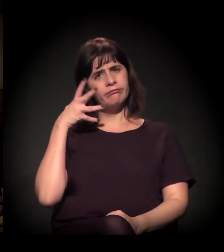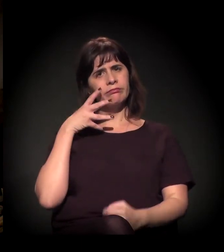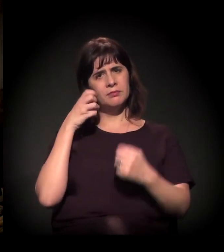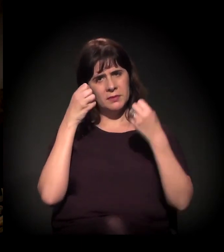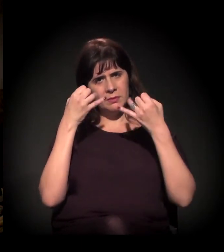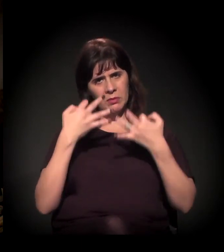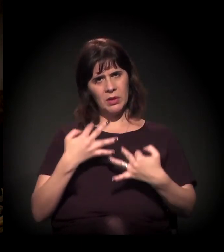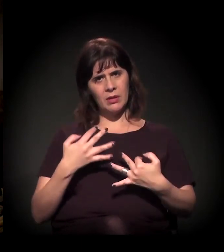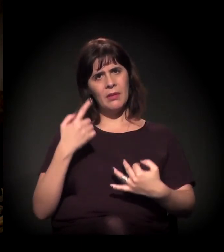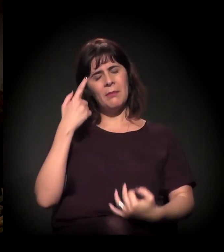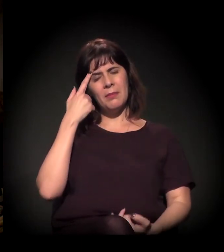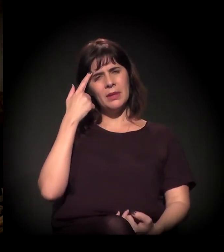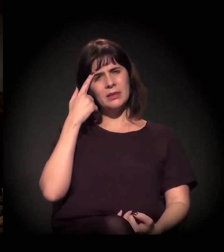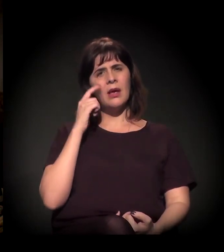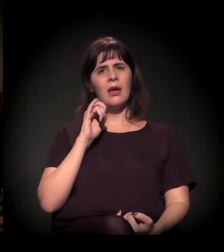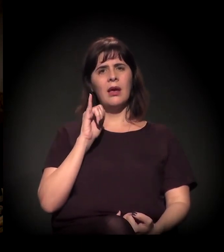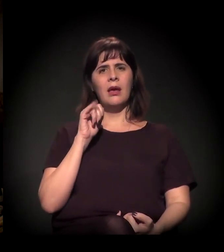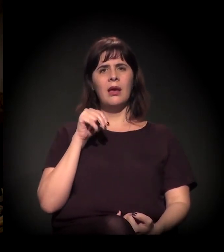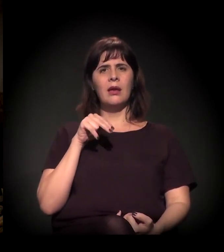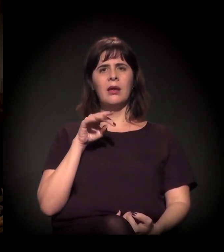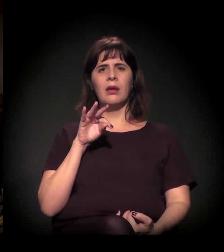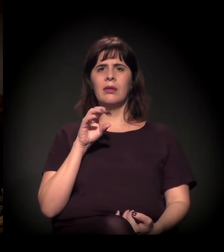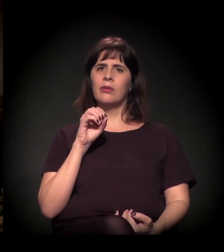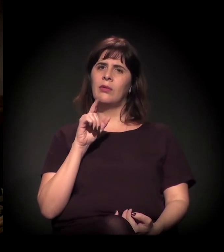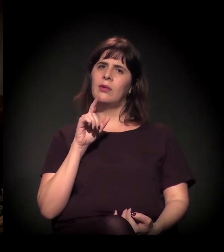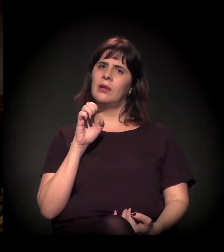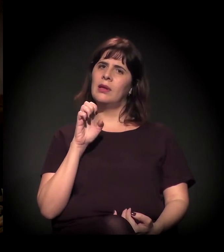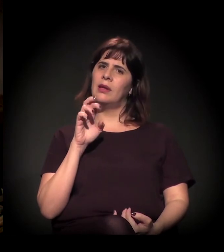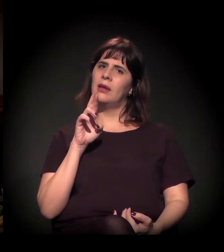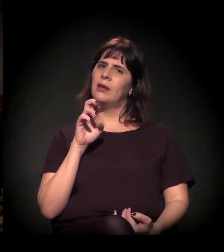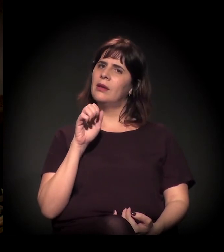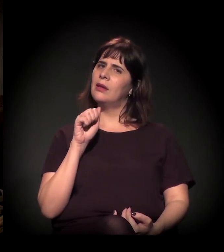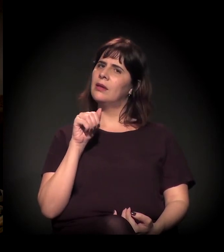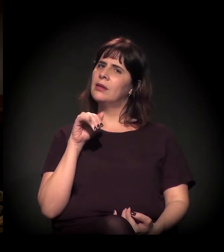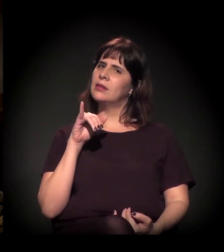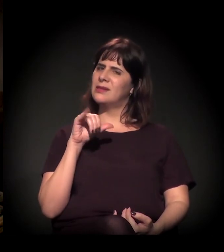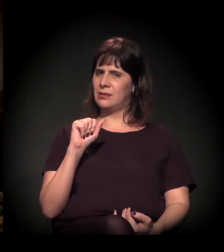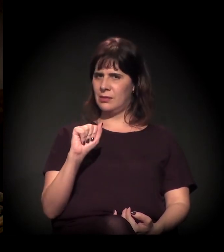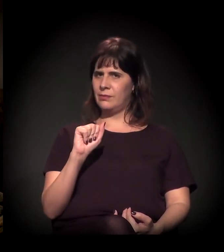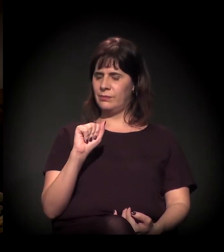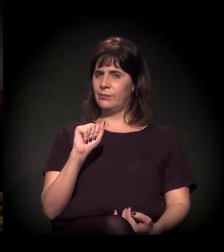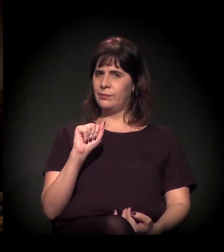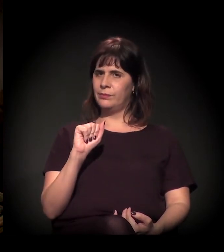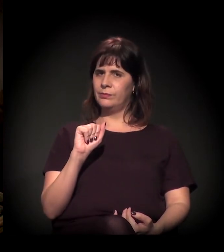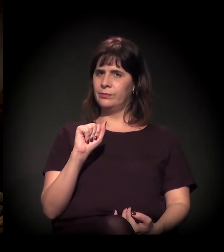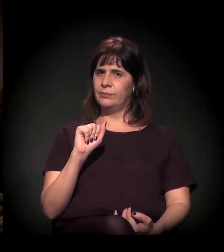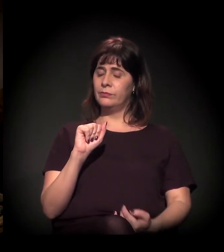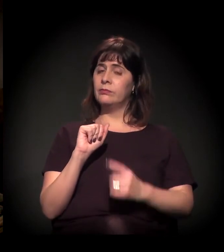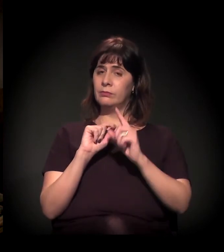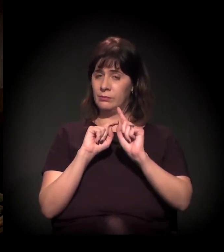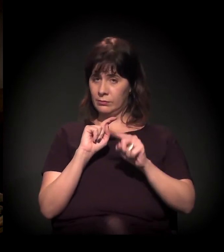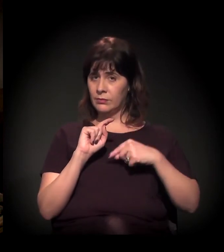na questão da intolerância. E, em seguida, gostaria de fazer...